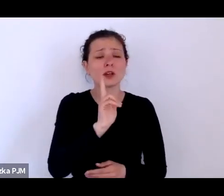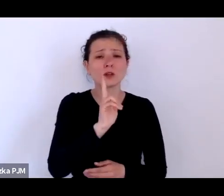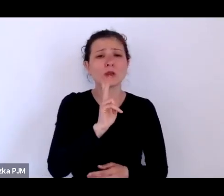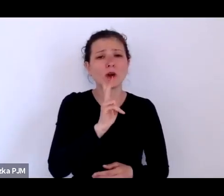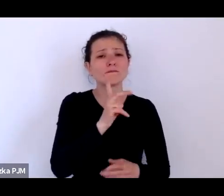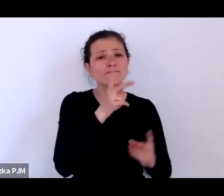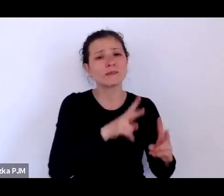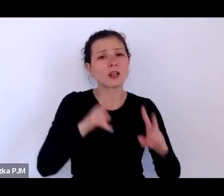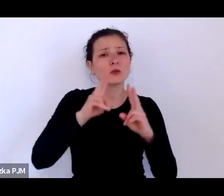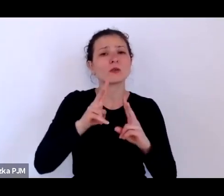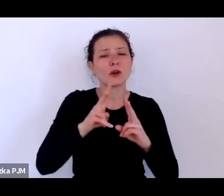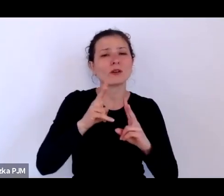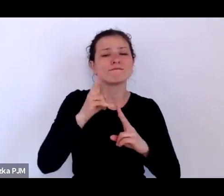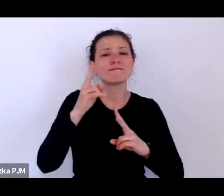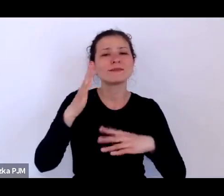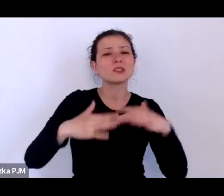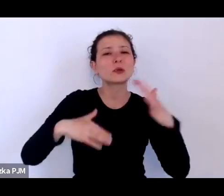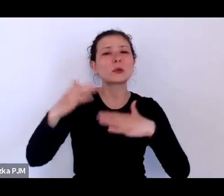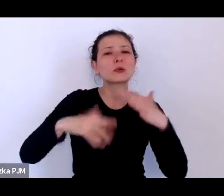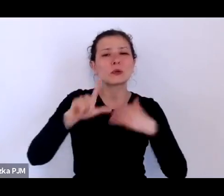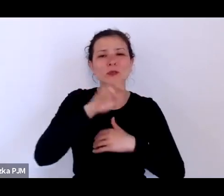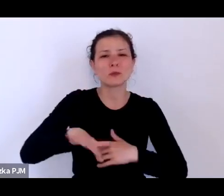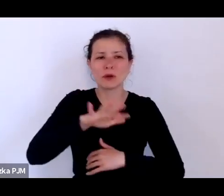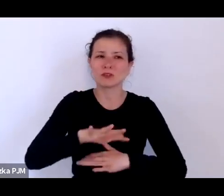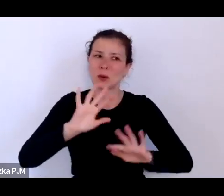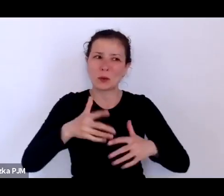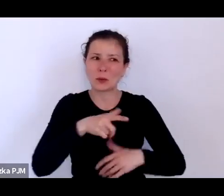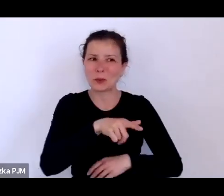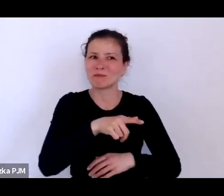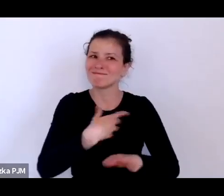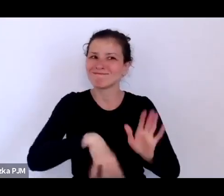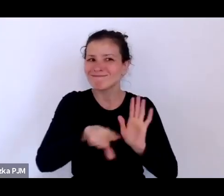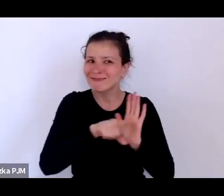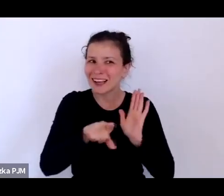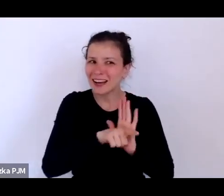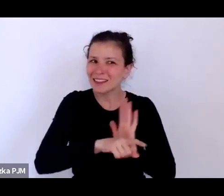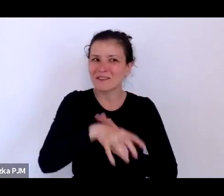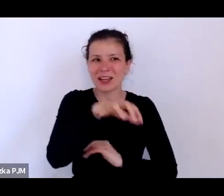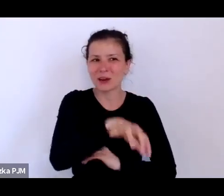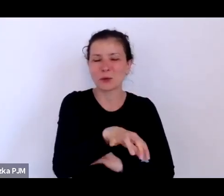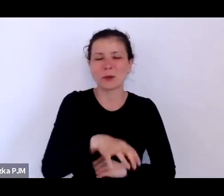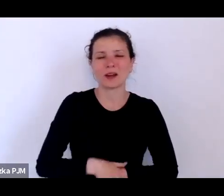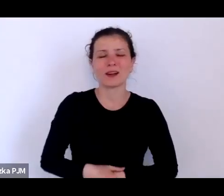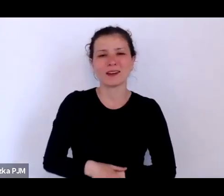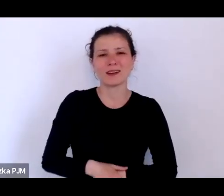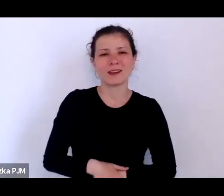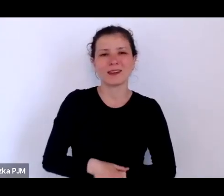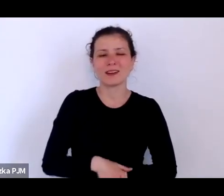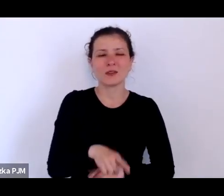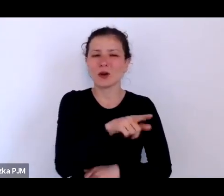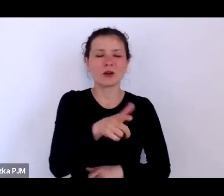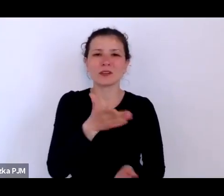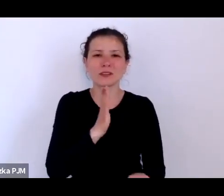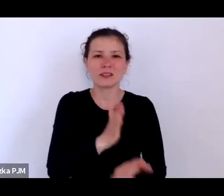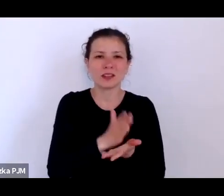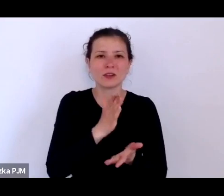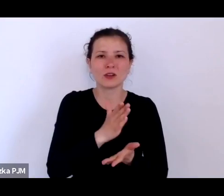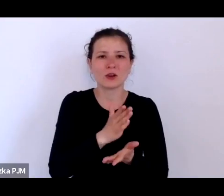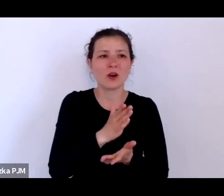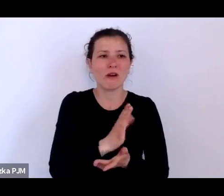jako byt negatywny i zmagali się z nie tylko ze swoim dramatycznym losem